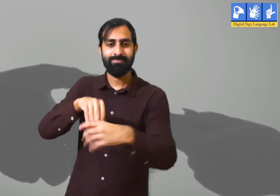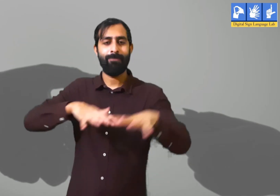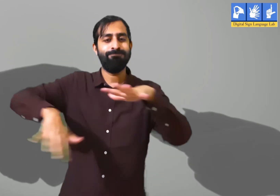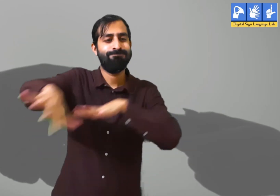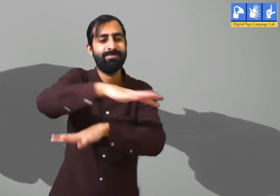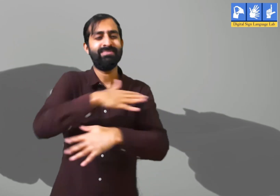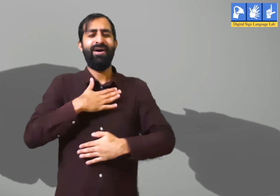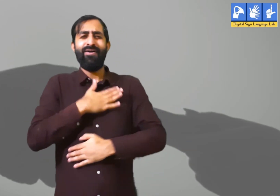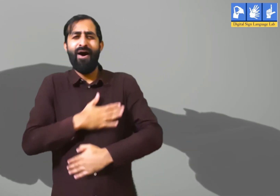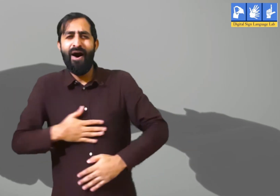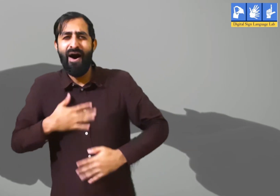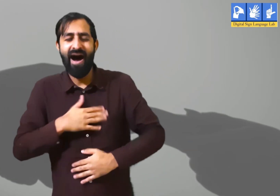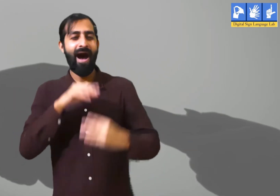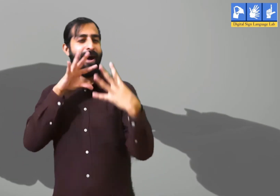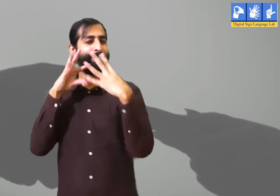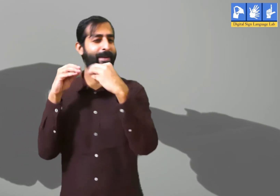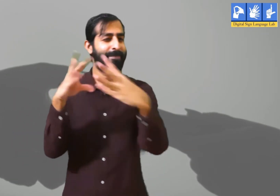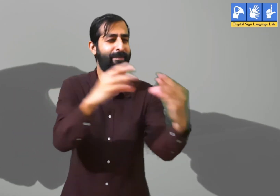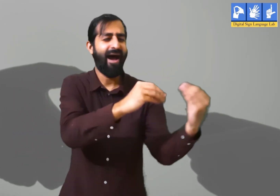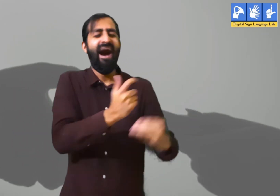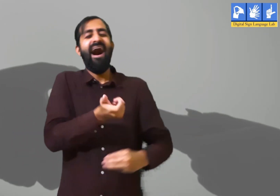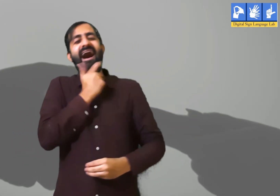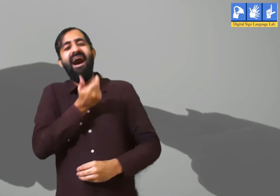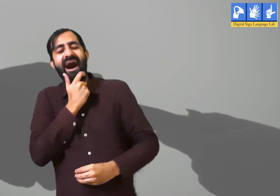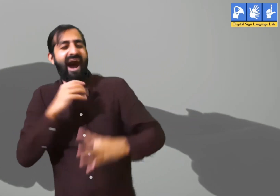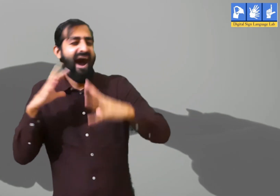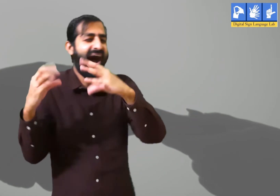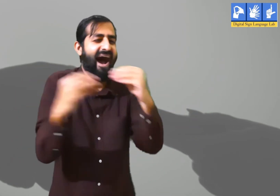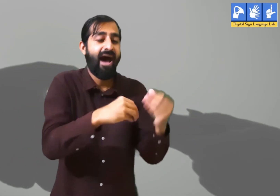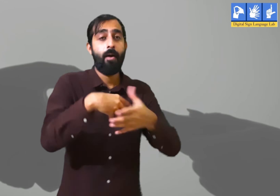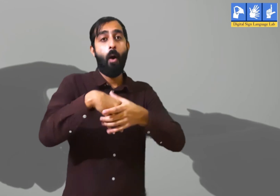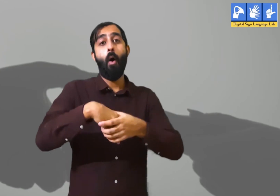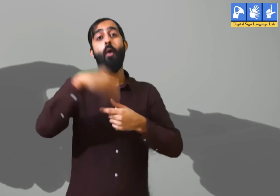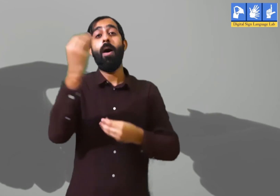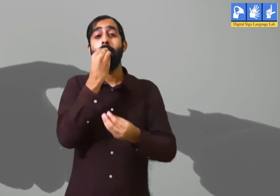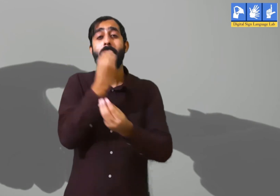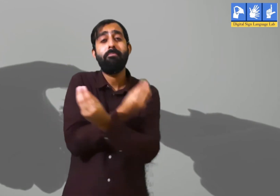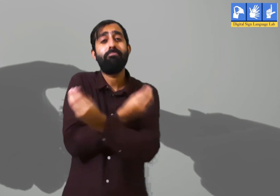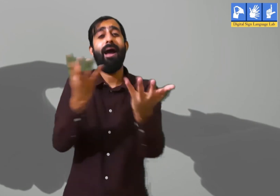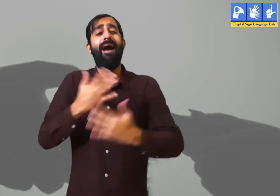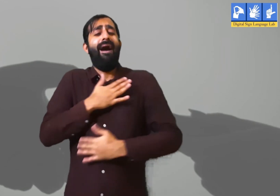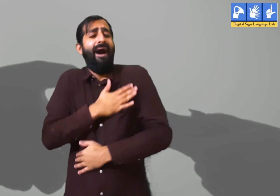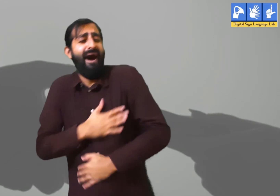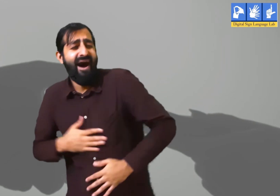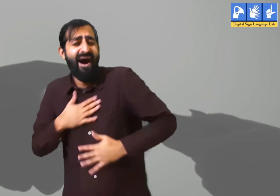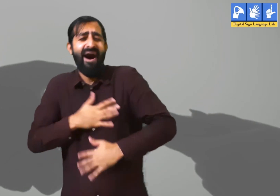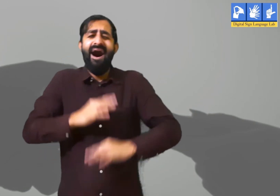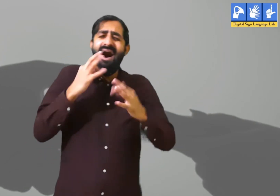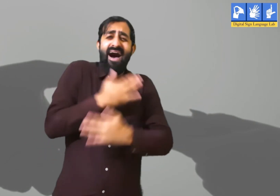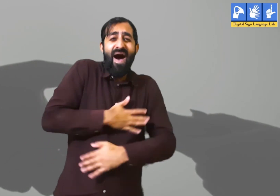वहाँ अपने सहकर्मियों के साथ उनका मनोरंजन होता हैं वह आपस में बातें करते हैं । हसीं मज़ाक होता हैं , बाहर पार्टी करने भी जातें हैं